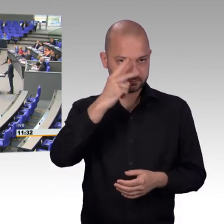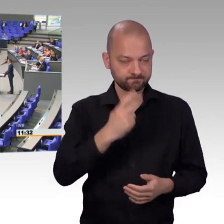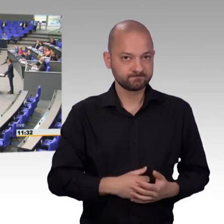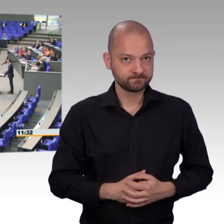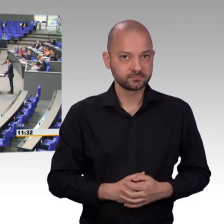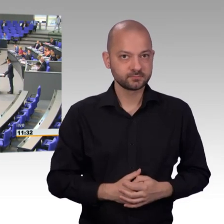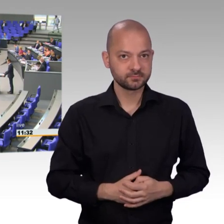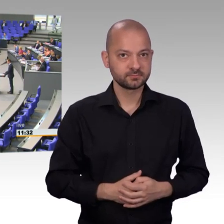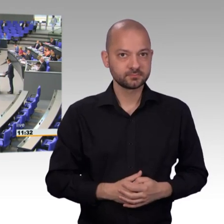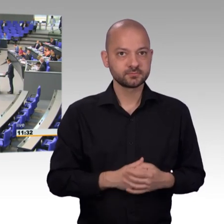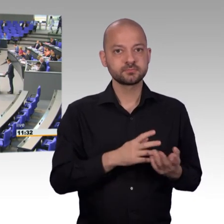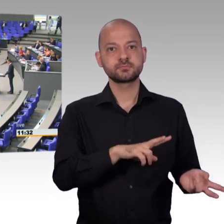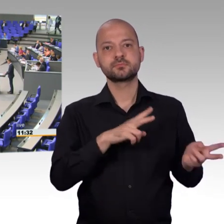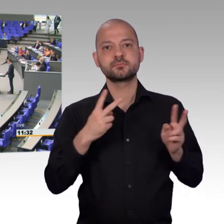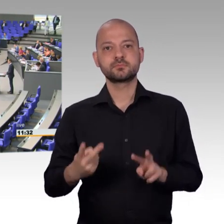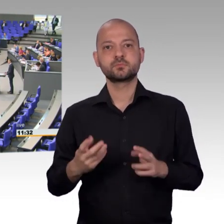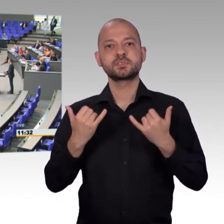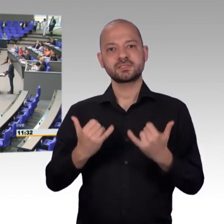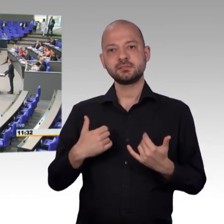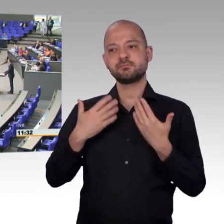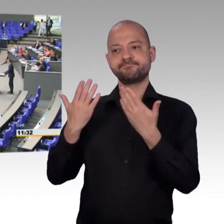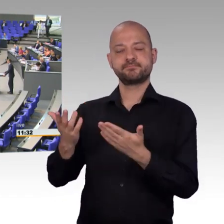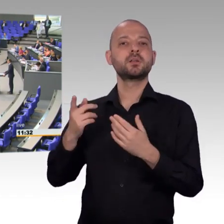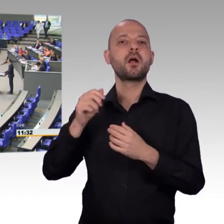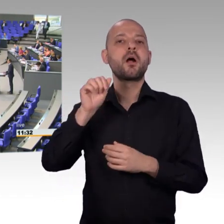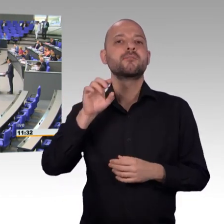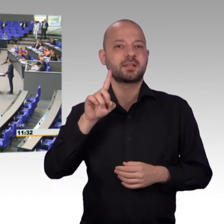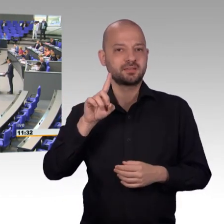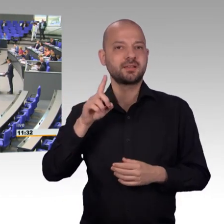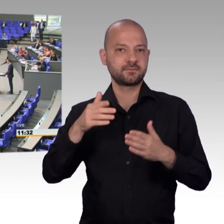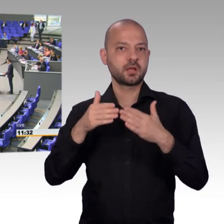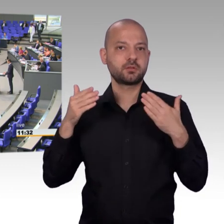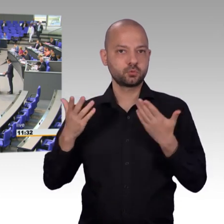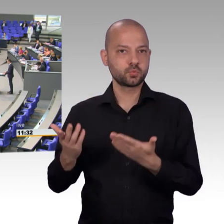die auch auf den Tribünen anwesend sind, ihr habt laut Artikel 17 Grundgesetz